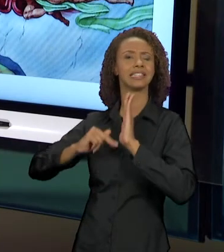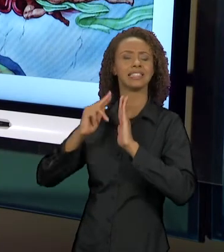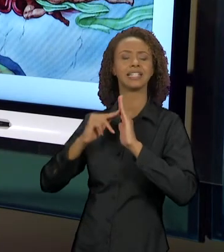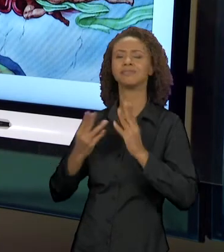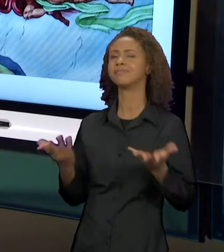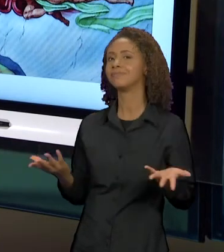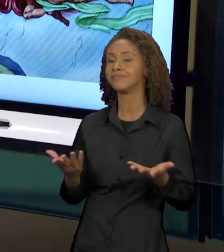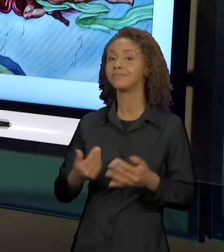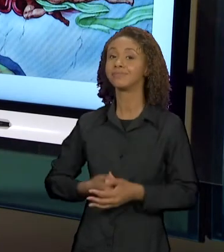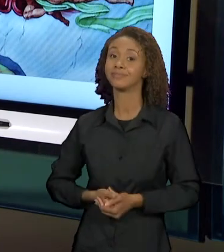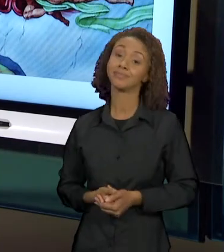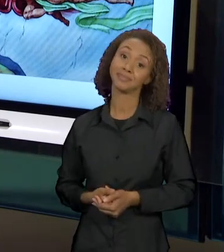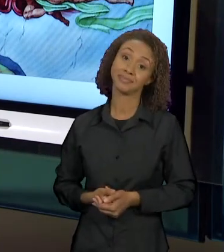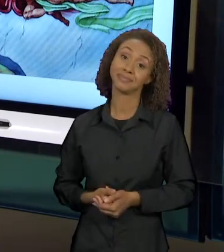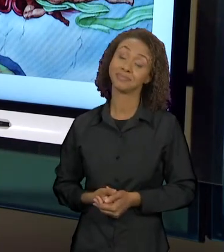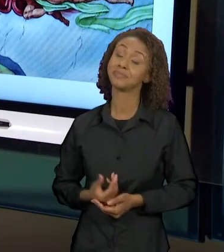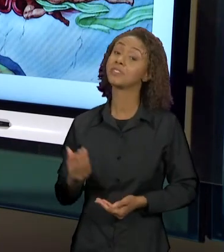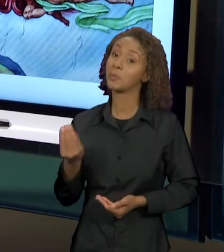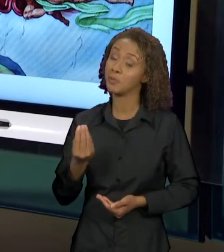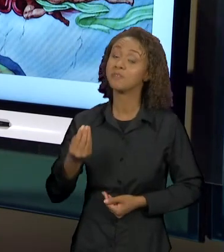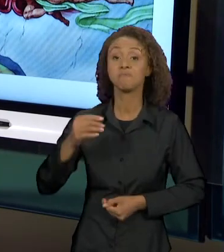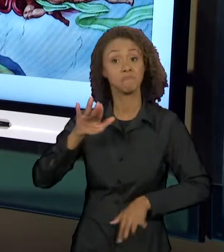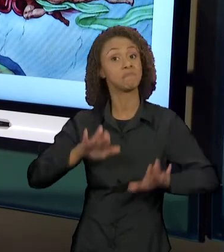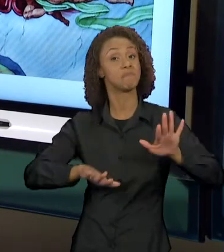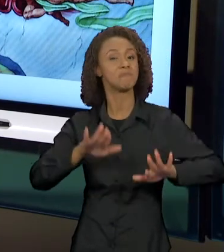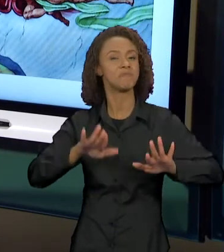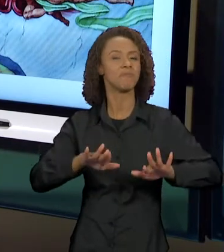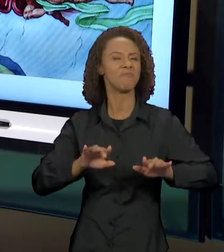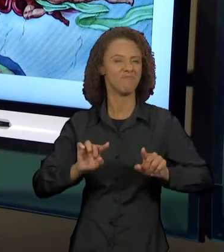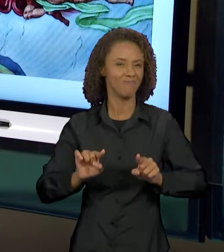GENTE, PROVAVELMENTE, PARA PROVOCAR UM